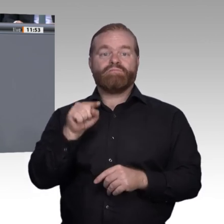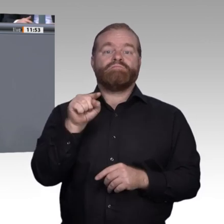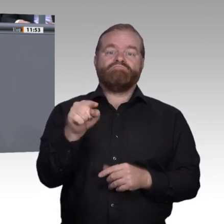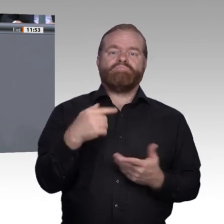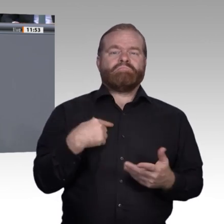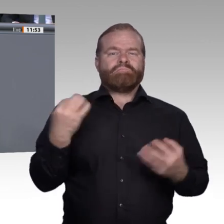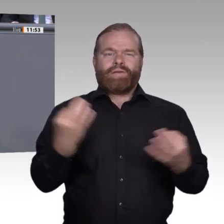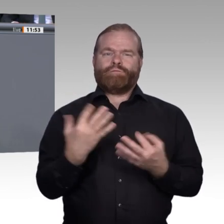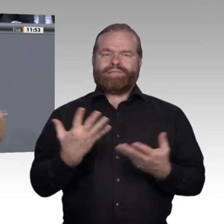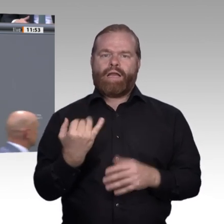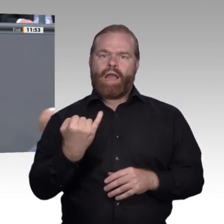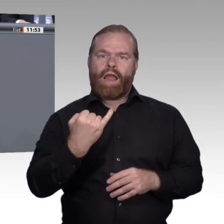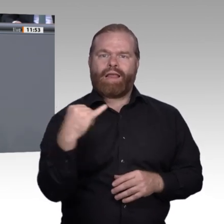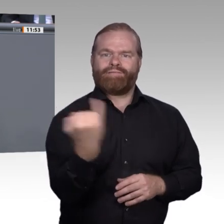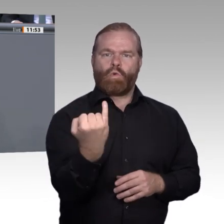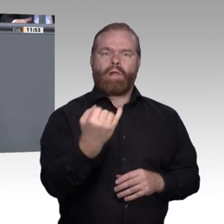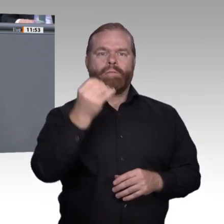oder des individuellen Geldbeutels abhängt.